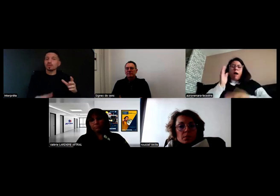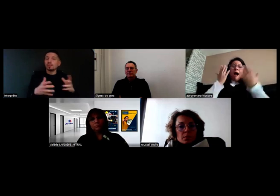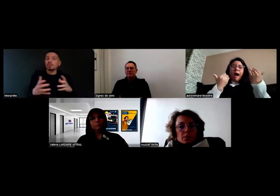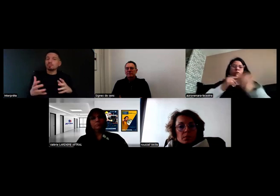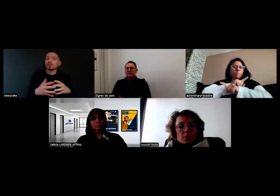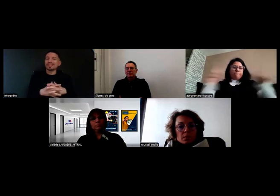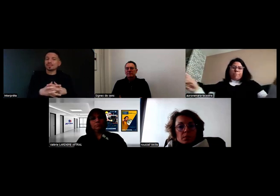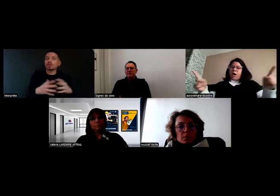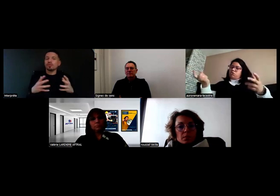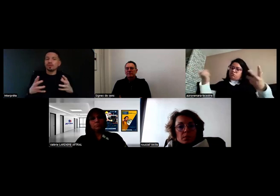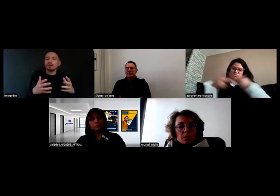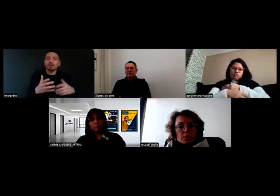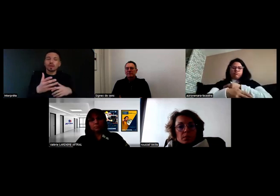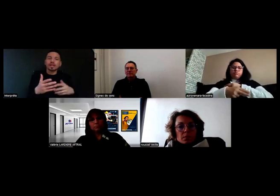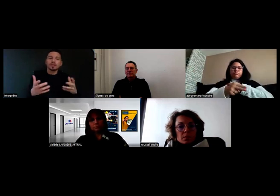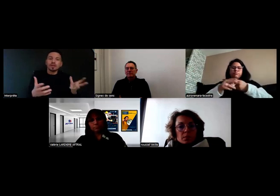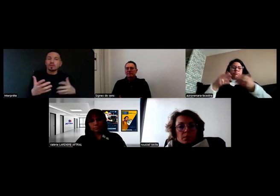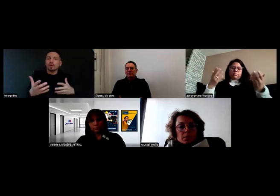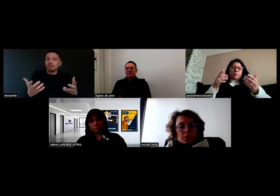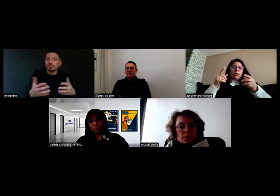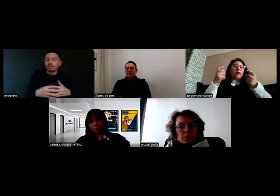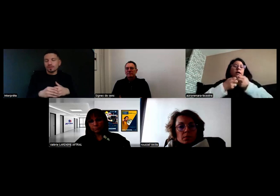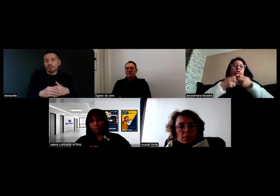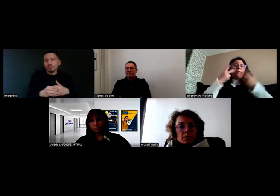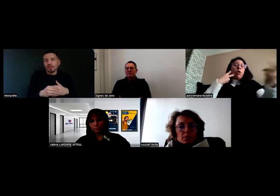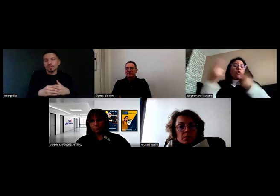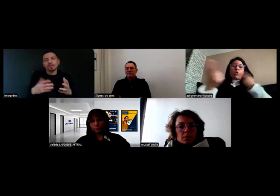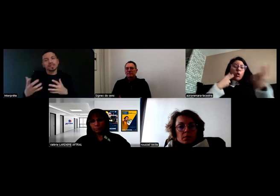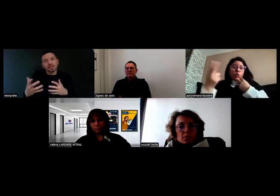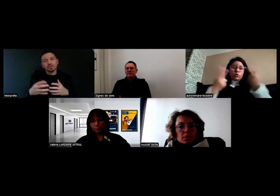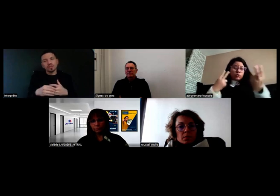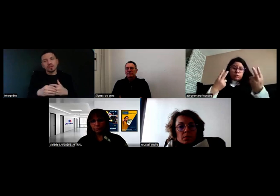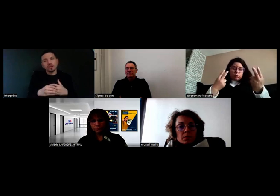Même pour des incidents mineurs qui n'empêchent pas de rouler,